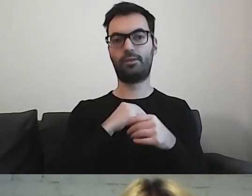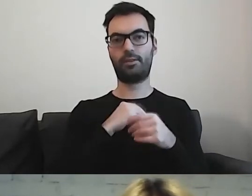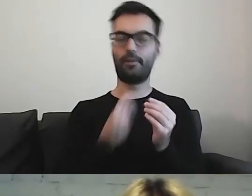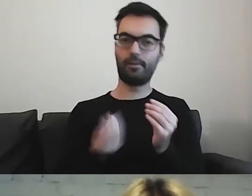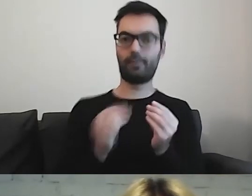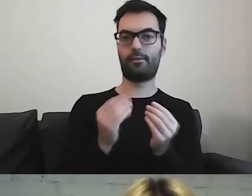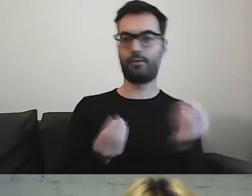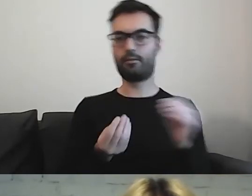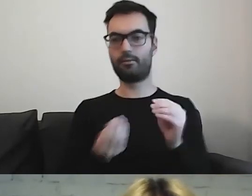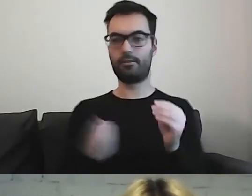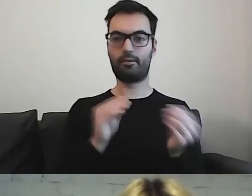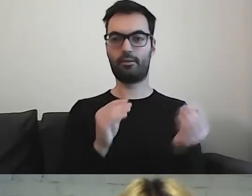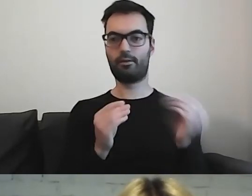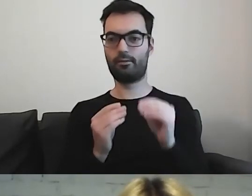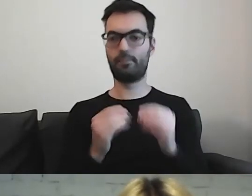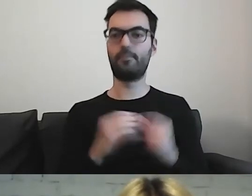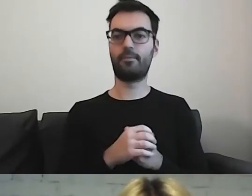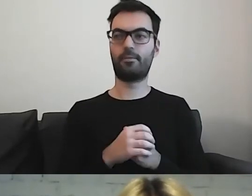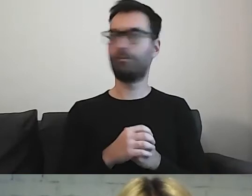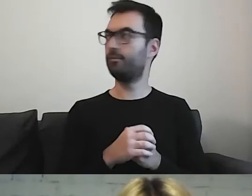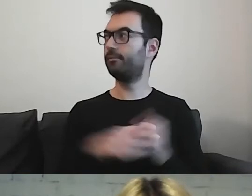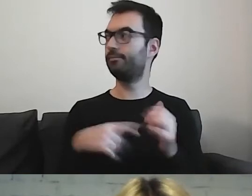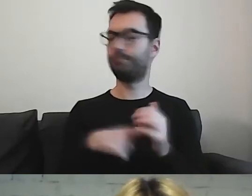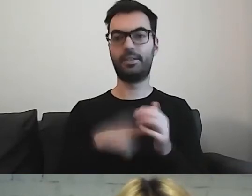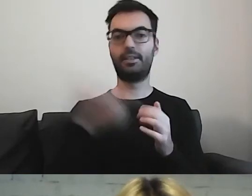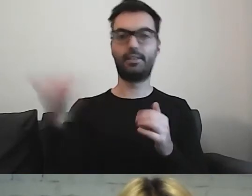To zawsze jest dla mnie wskazówka.